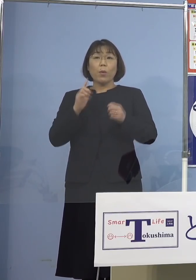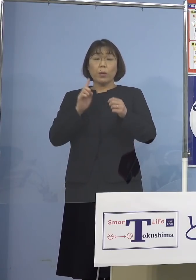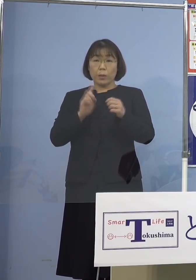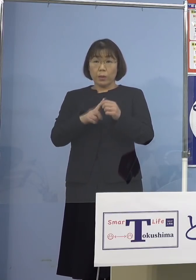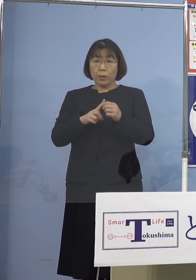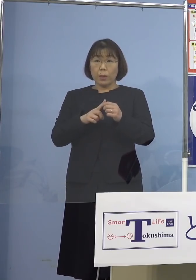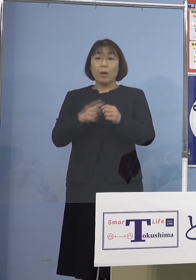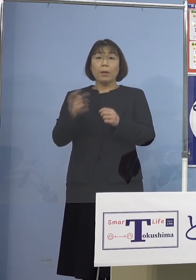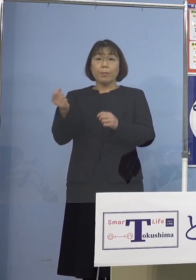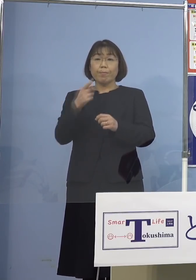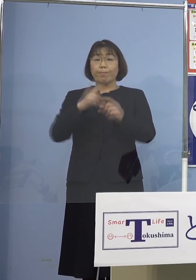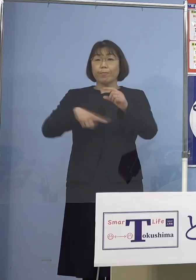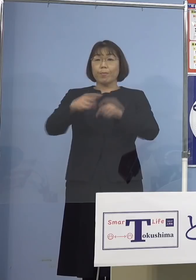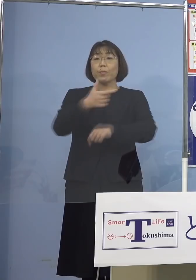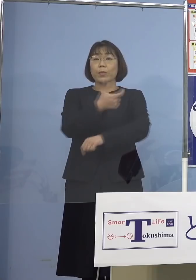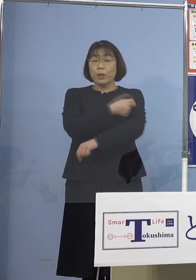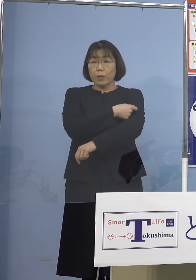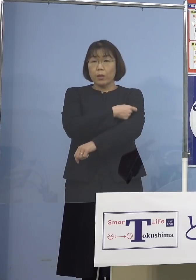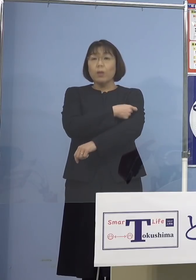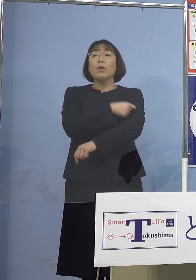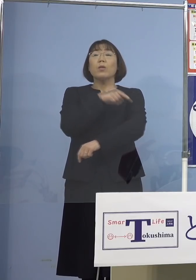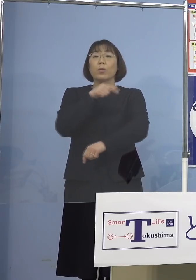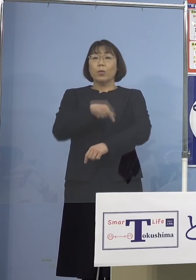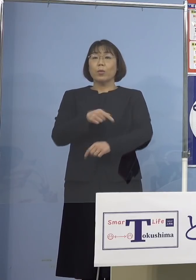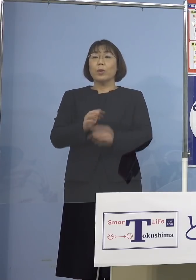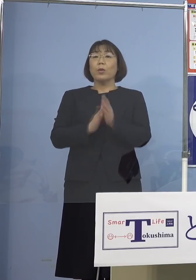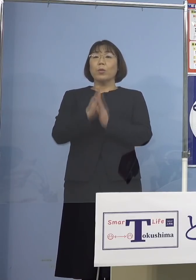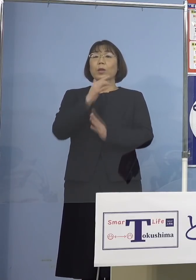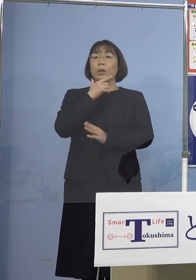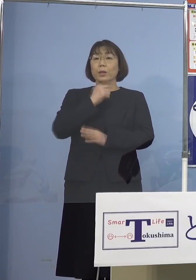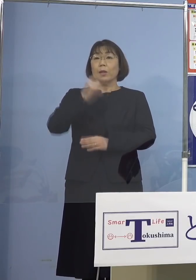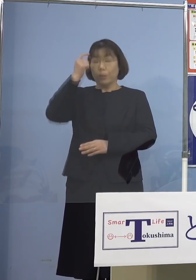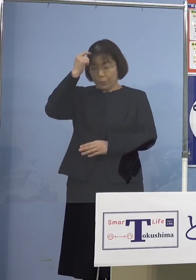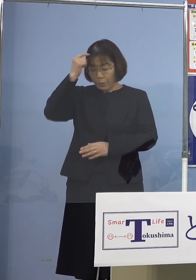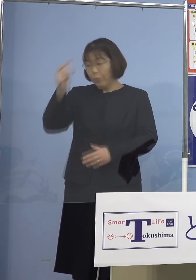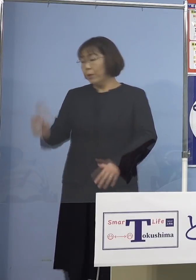早期の追加接種、こちらの方を お願いしたいと思います